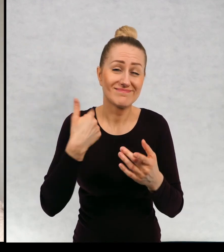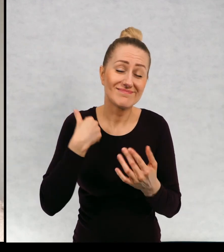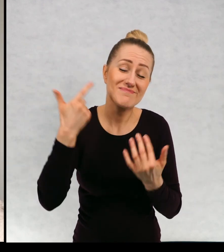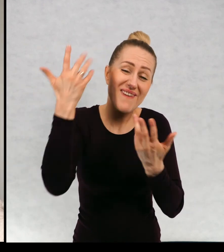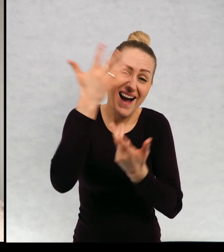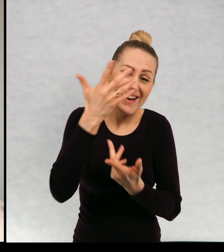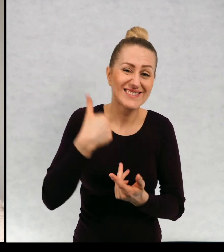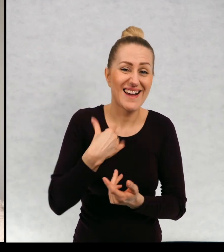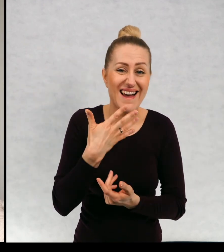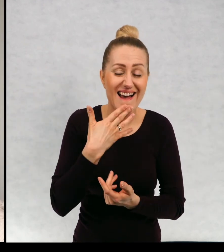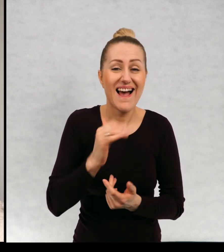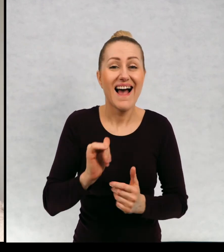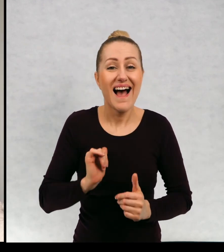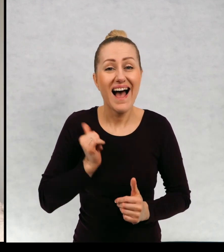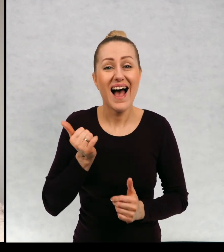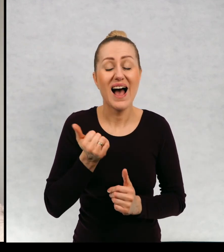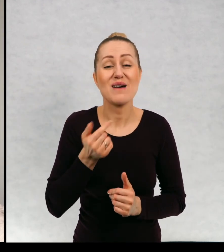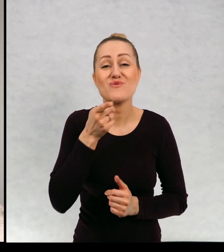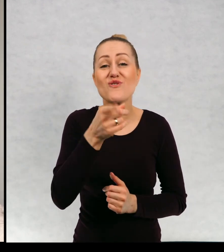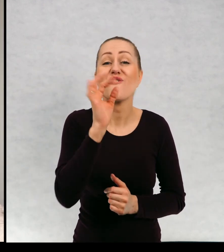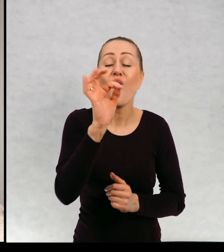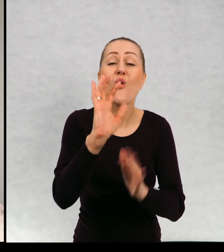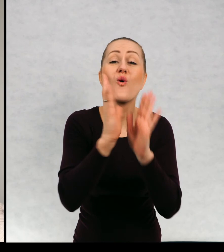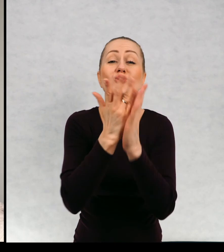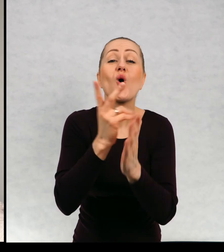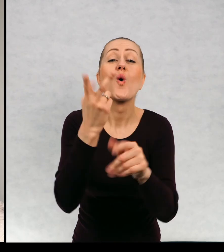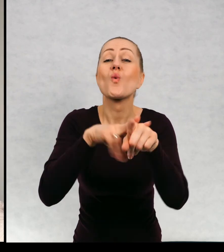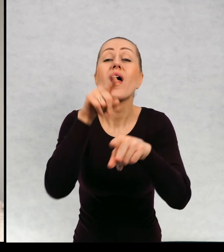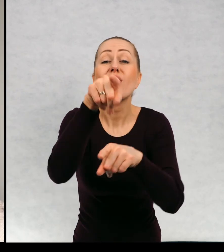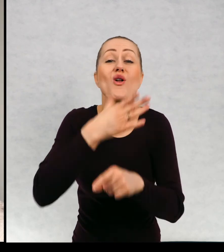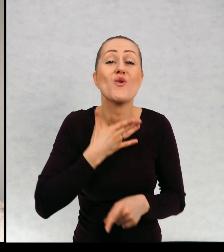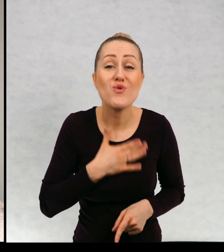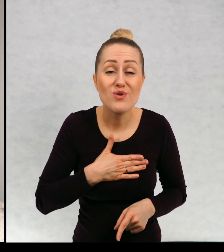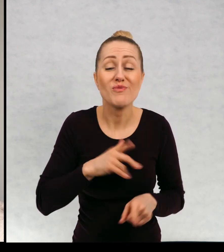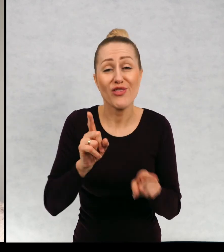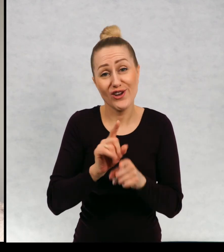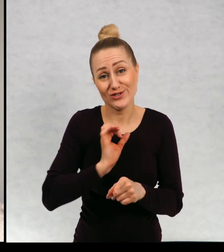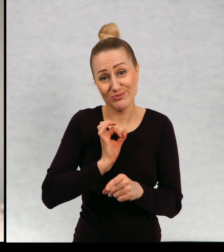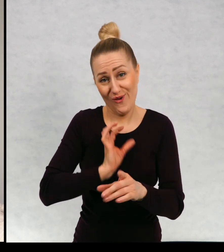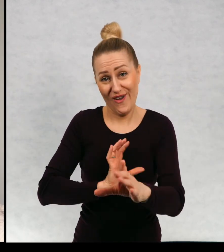no marzyłoby mi się, żeby wśród tych ulubionych znalazła się chociaż jedna